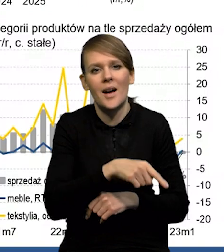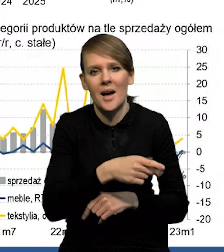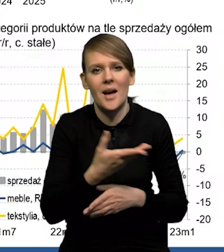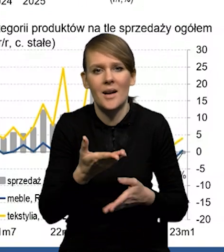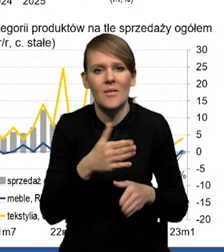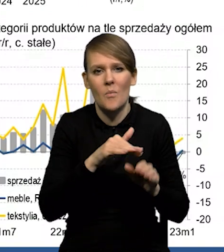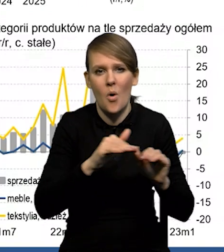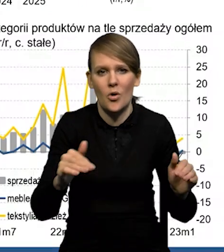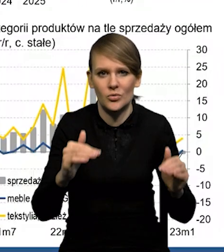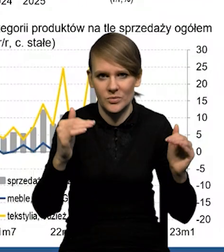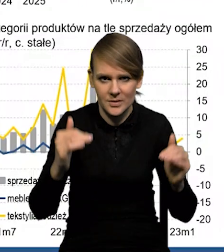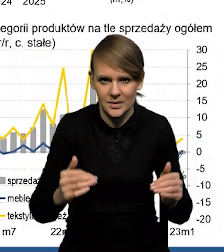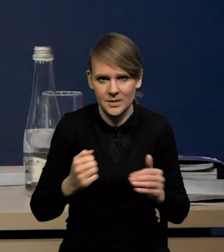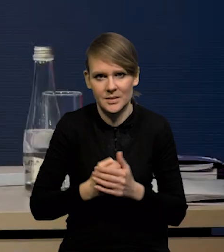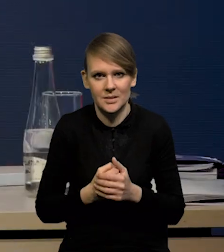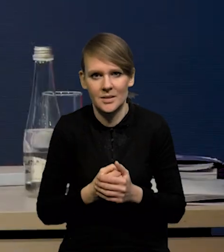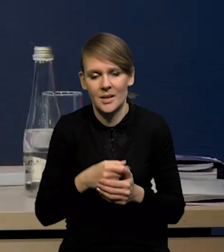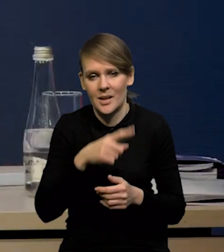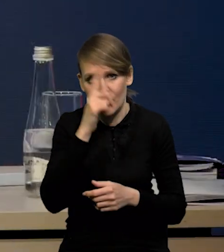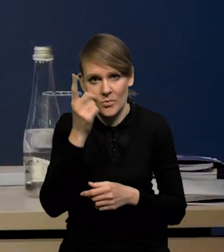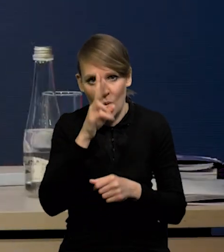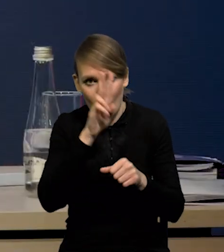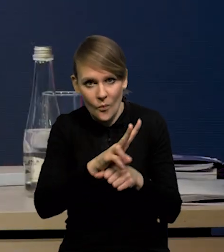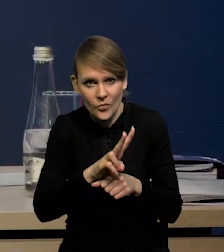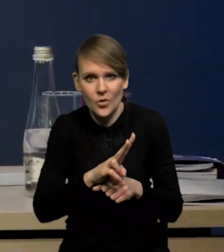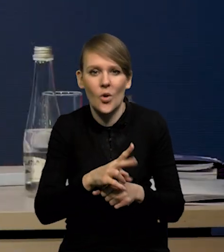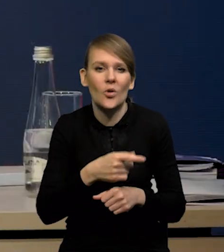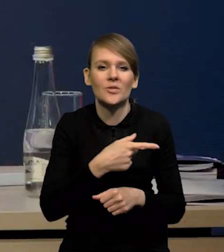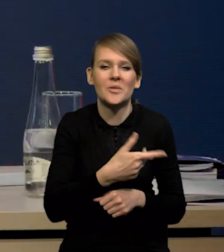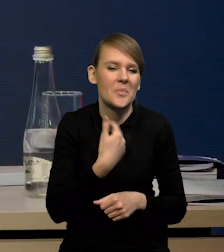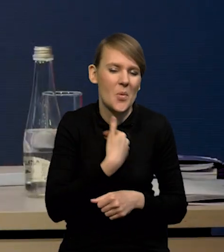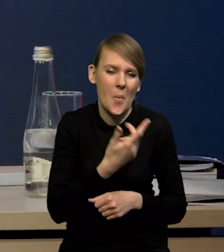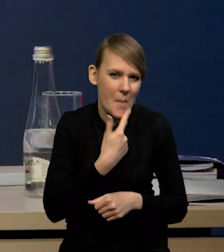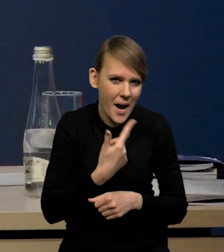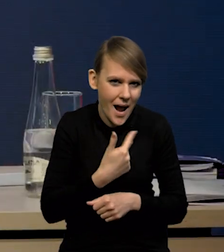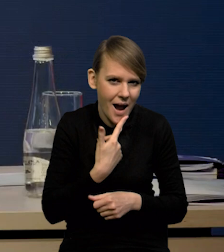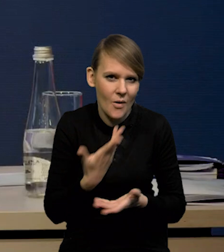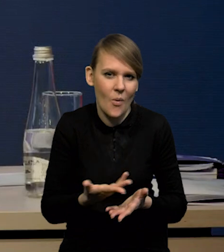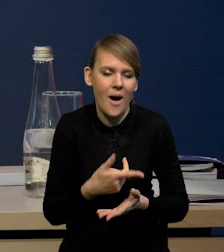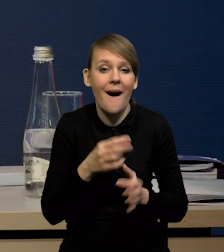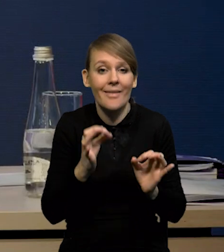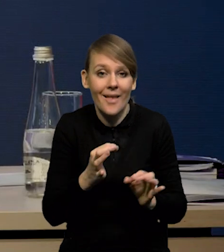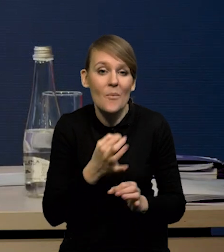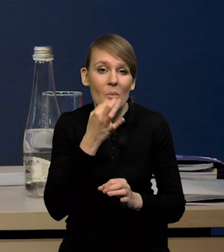Tak obserwowaliśmy te poziomy ufności konsumenckiej, były bardzo niskie, także ta poprawa teraz jest,